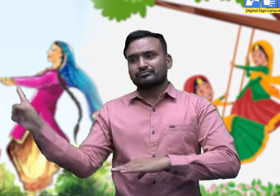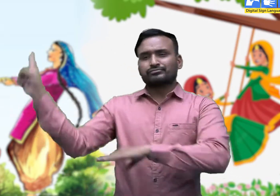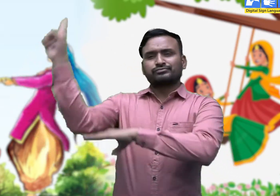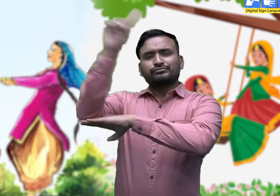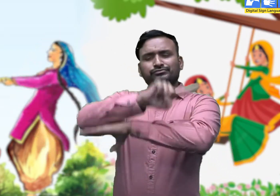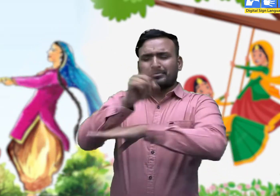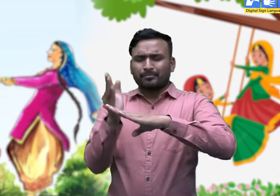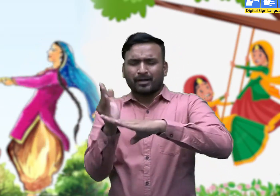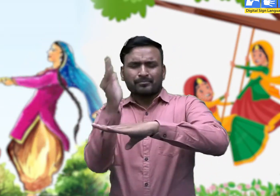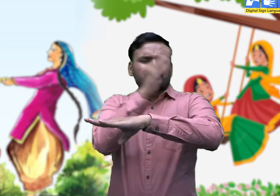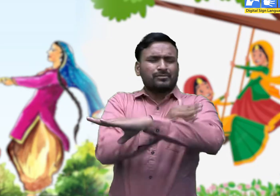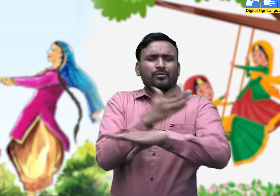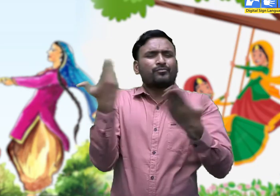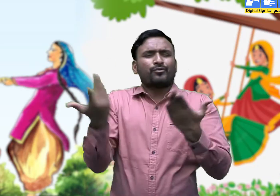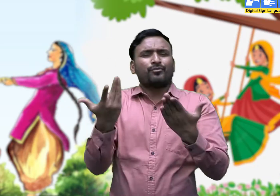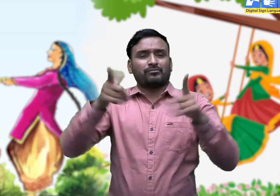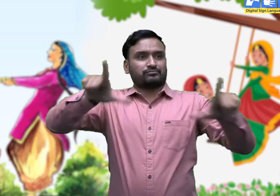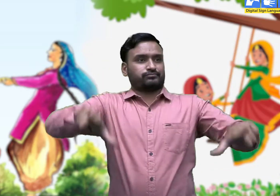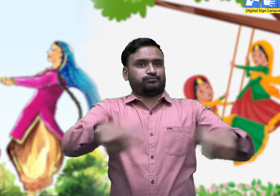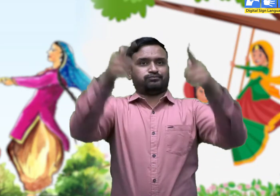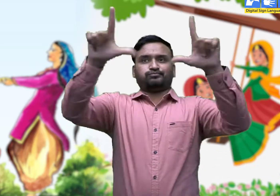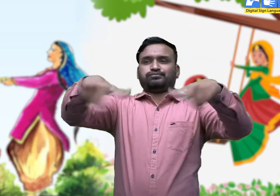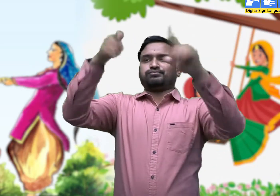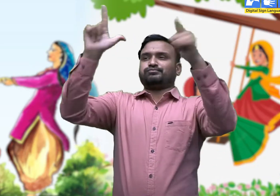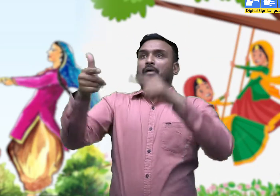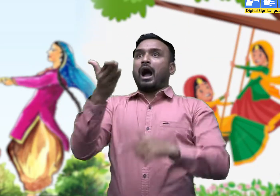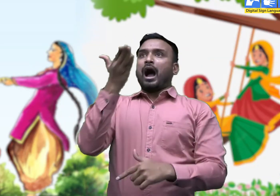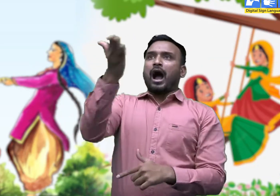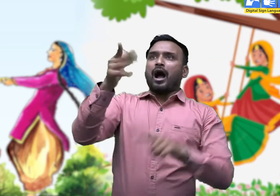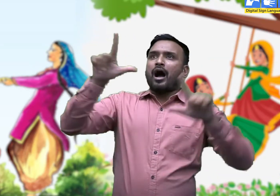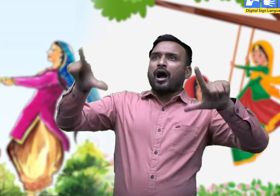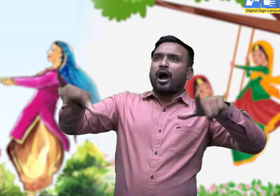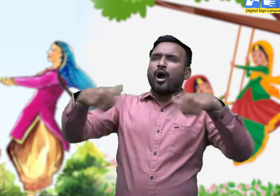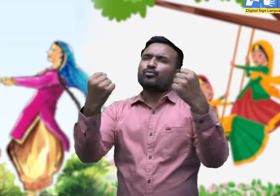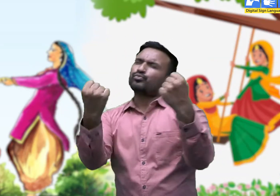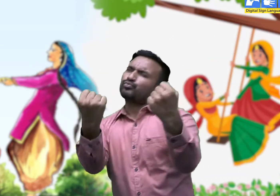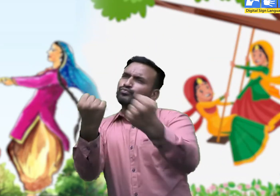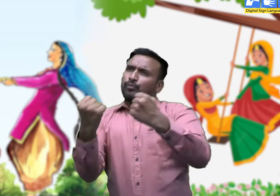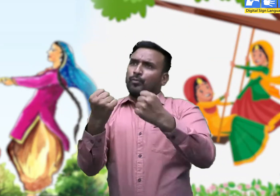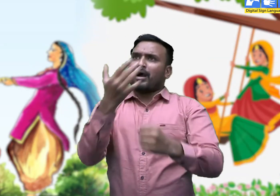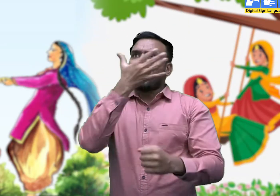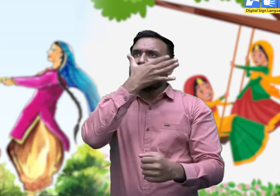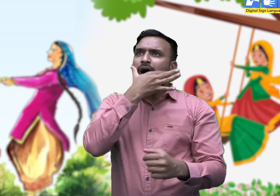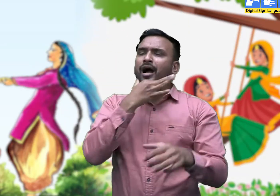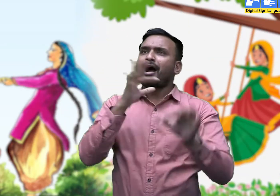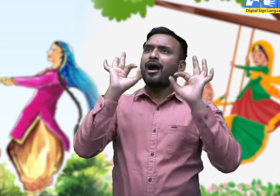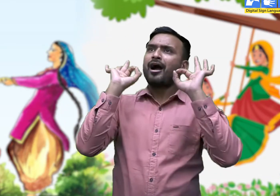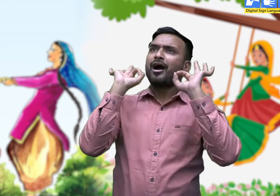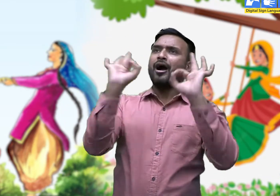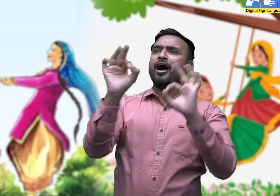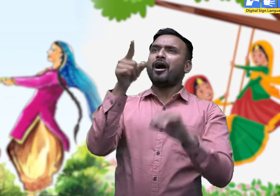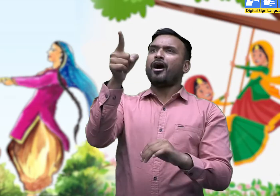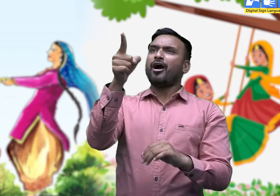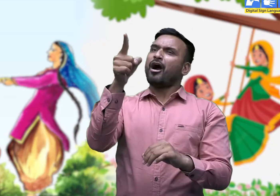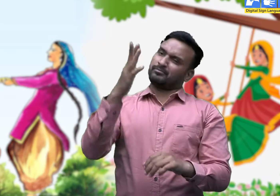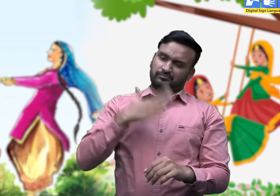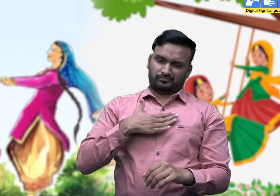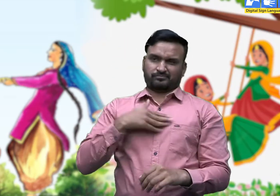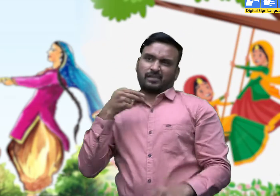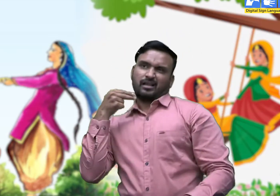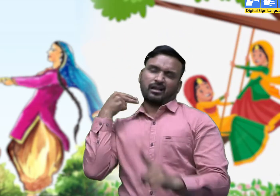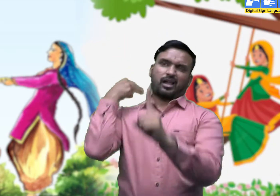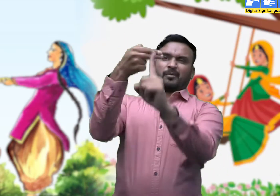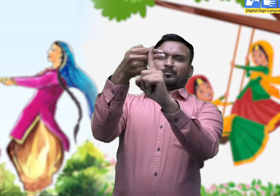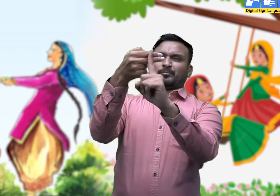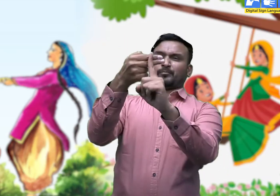तीज से कई दिन पहले लंबे और मजबूत टहनों की पहचान करके अपना निशान लगा दिया जाता है